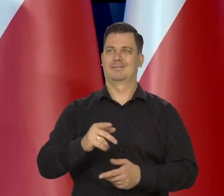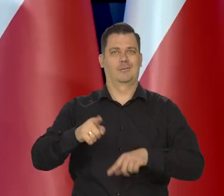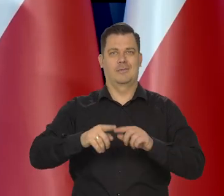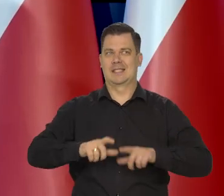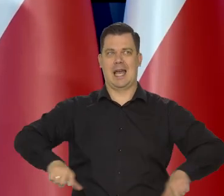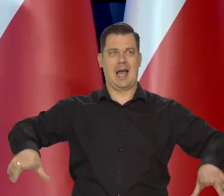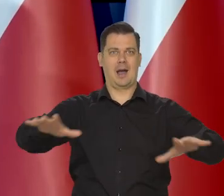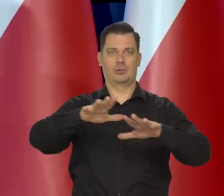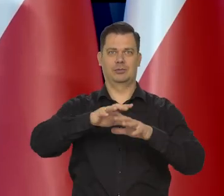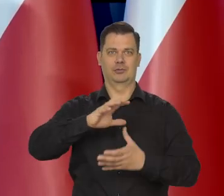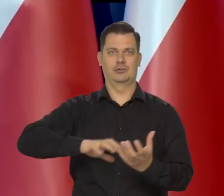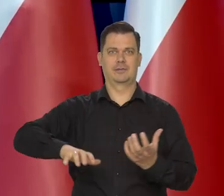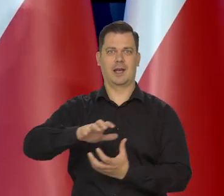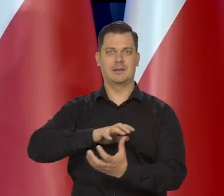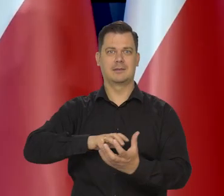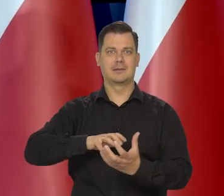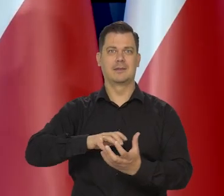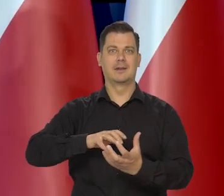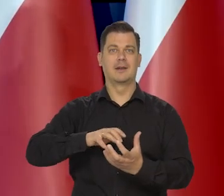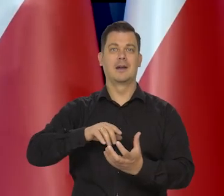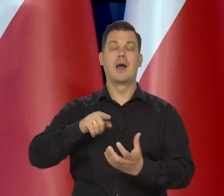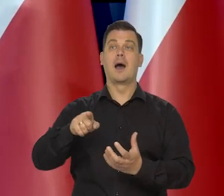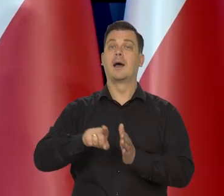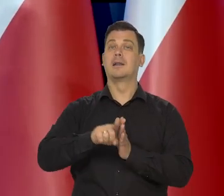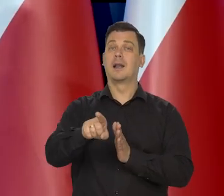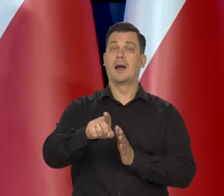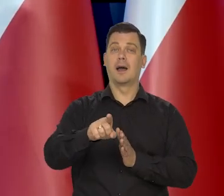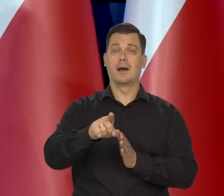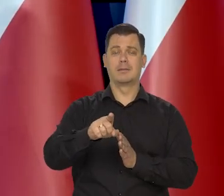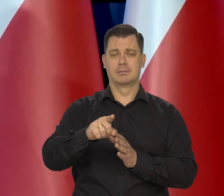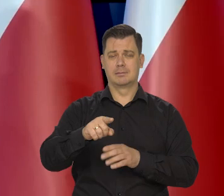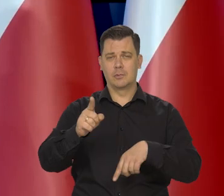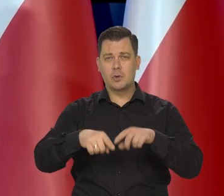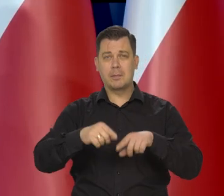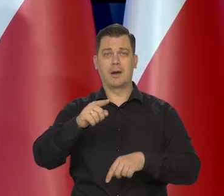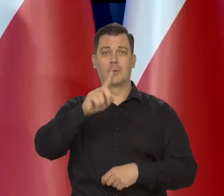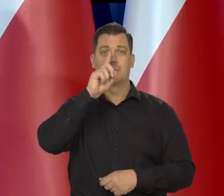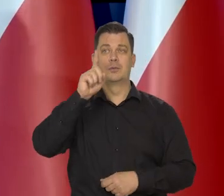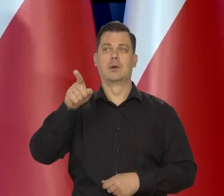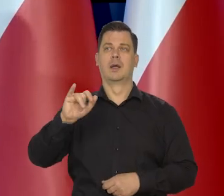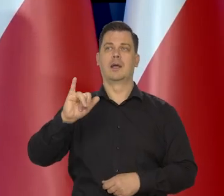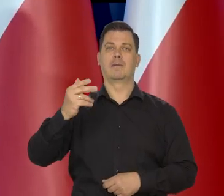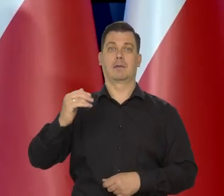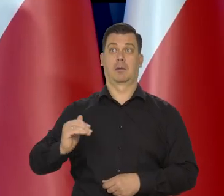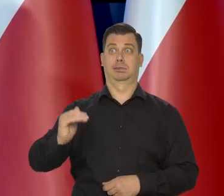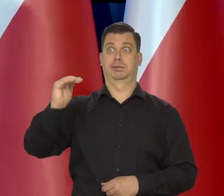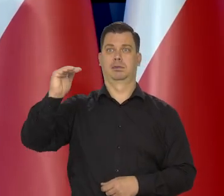Osłabianie wzrostu z punktu widzenia przeciętnego zjadacza chleba jest negatywnym zjawiskiem.